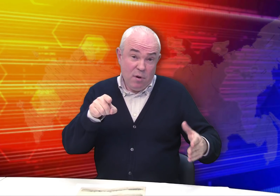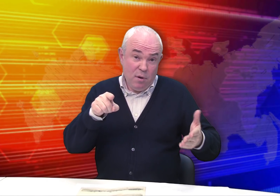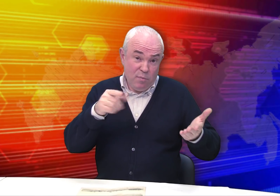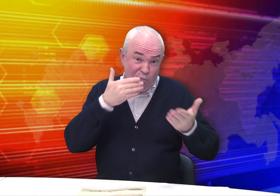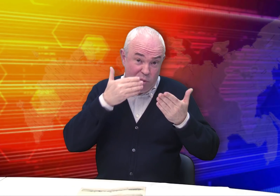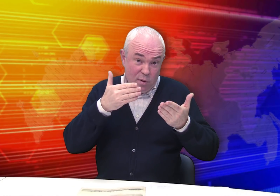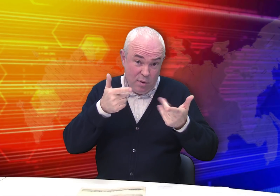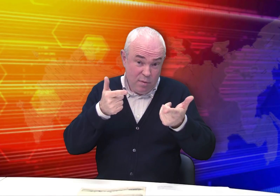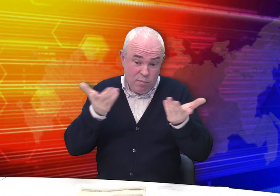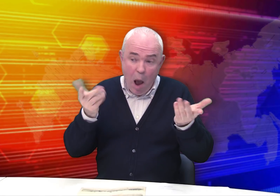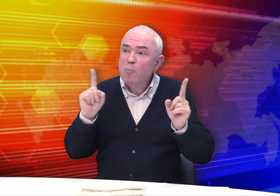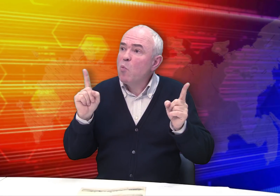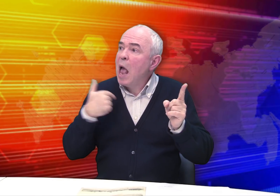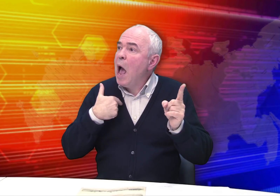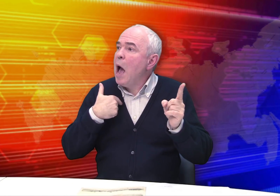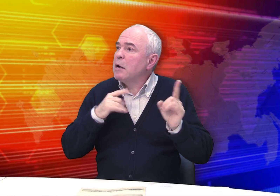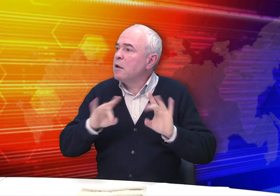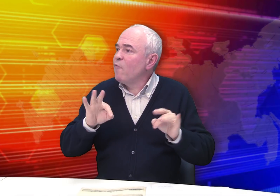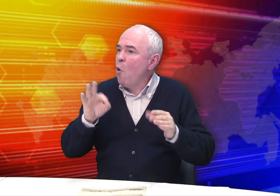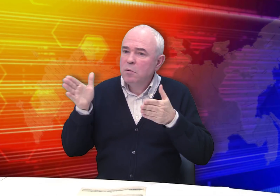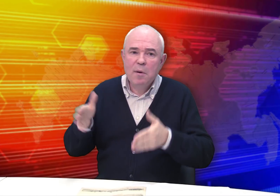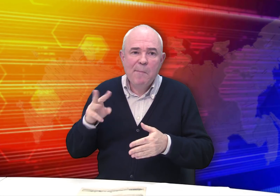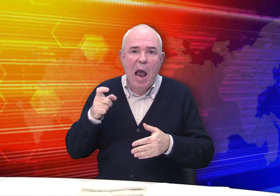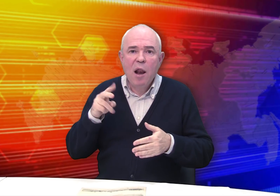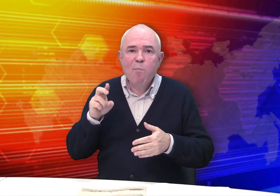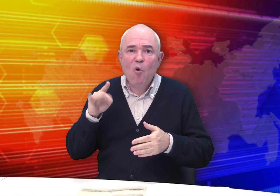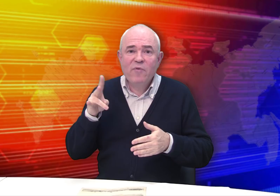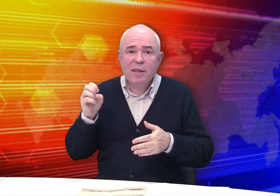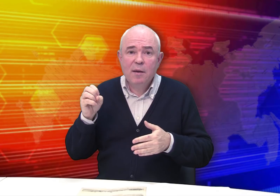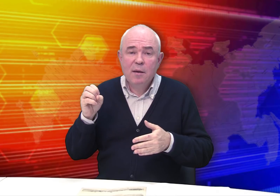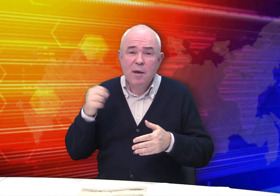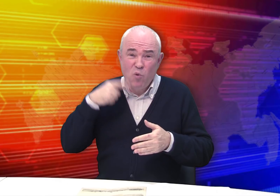Почему я рассказываю вам об этом художнике?